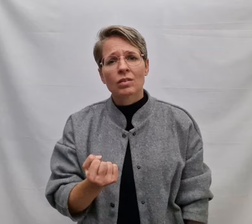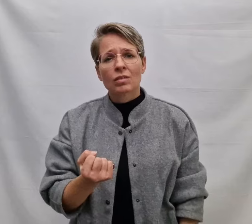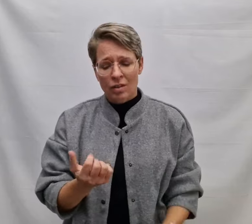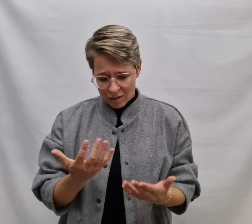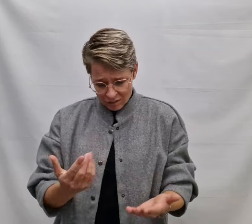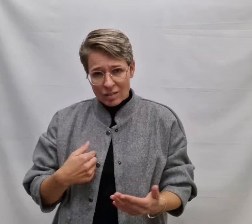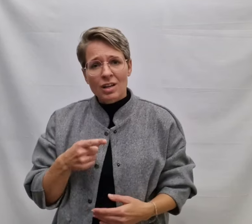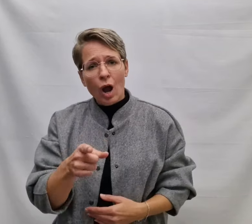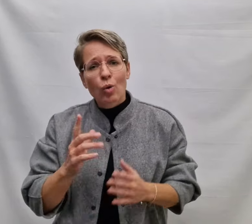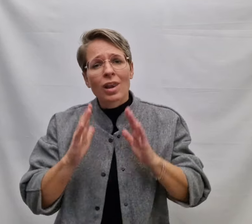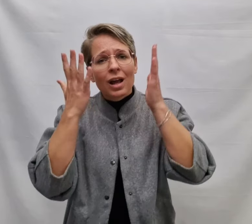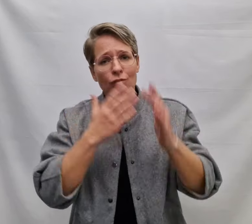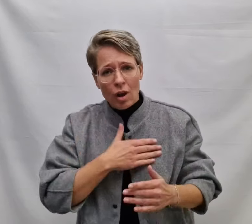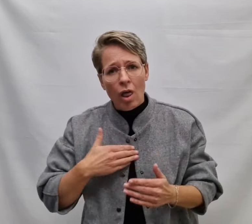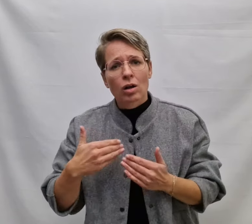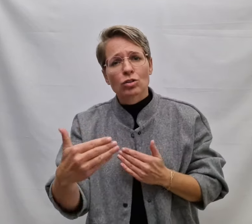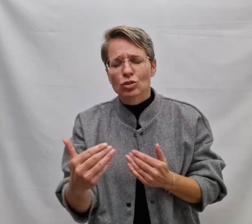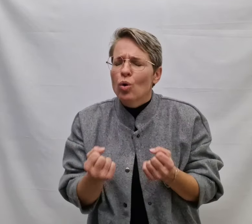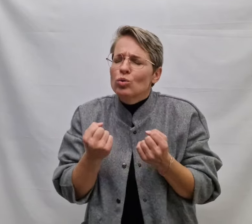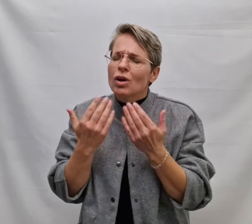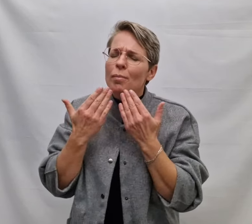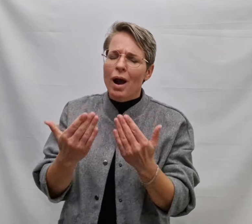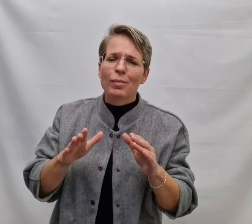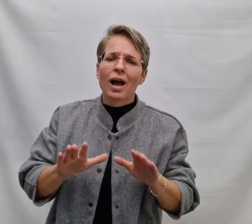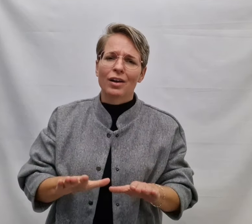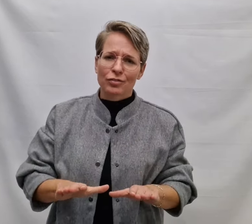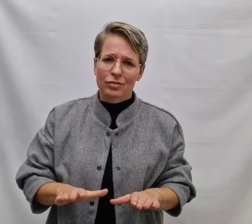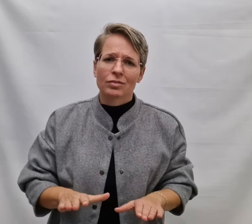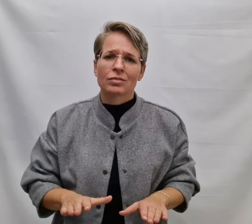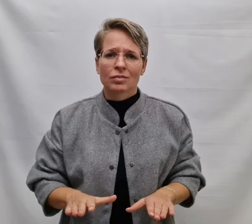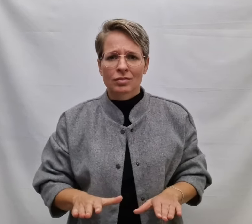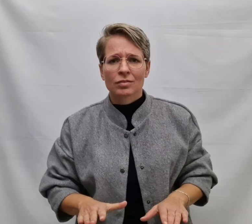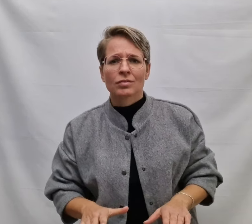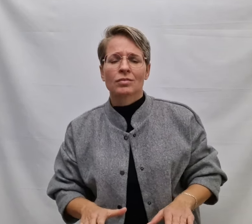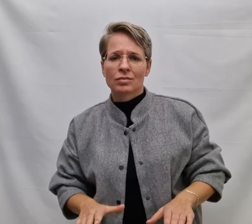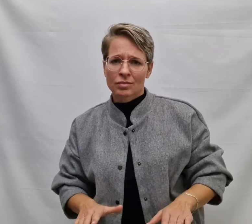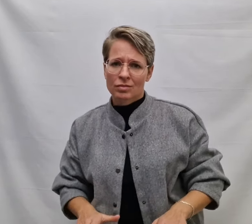Dat ik jou een leven lang zo dankbaar blijf